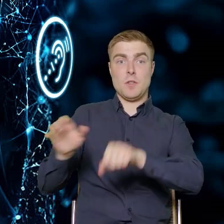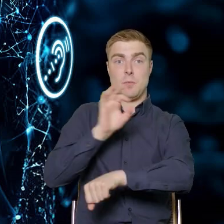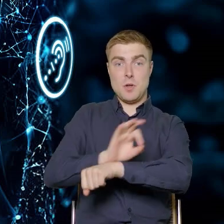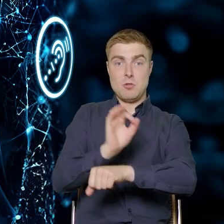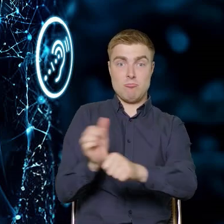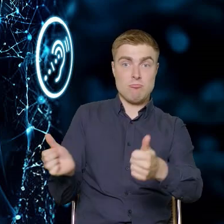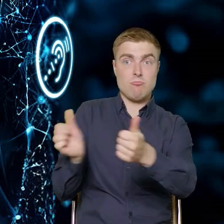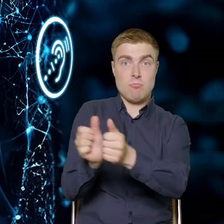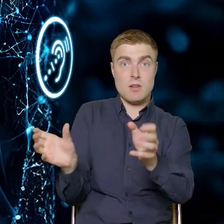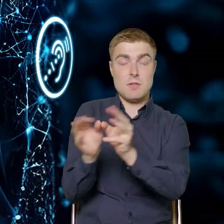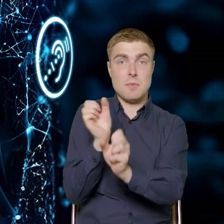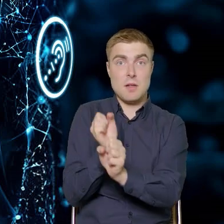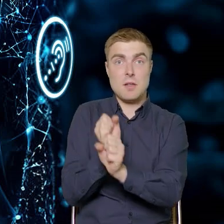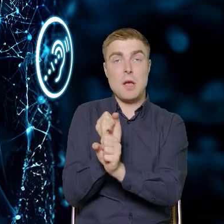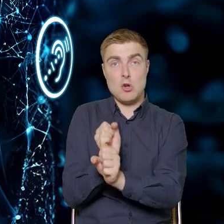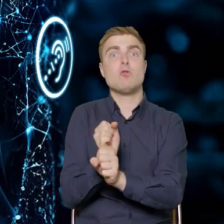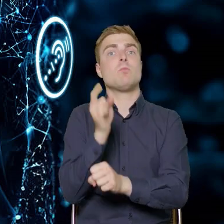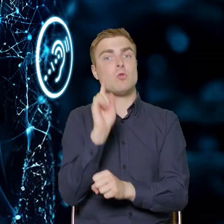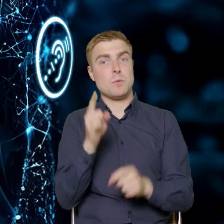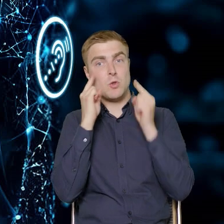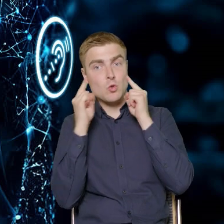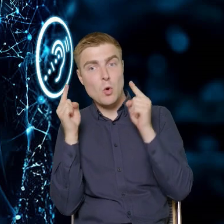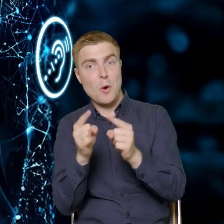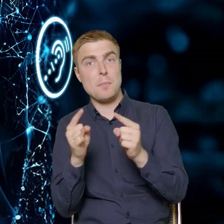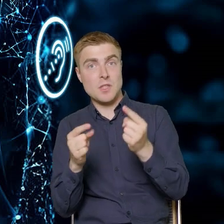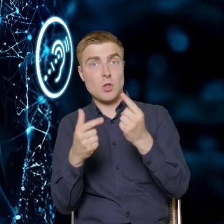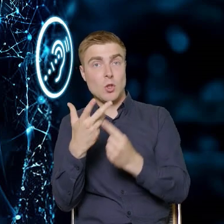że należy skupić się na danym aspekcie pracy przedsiębiorstwa,